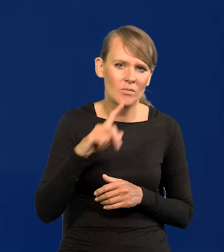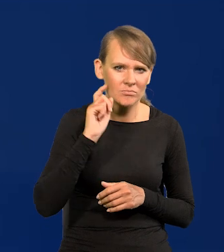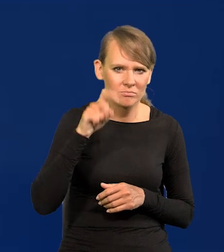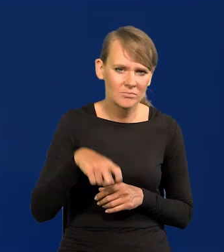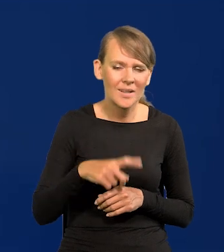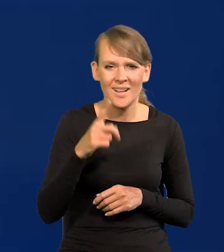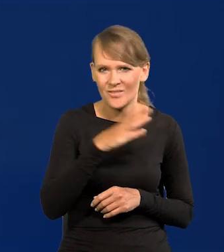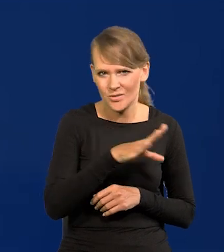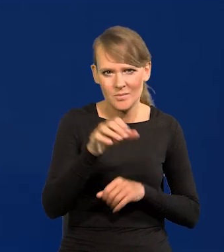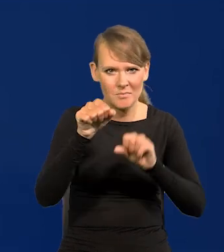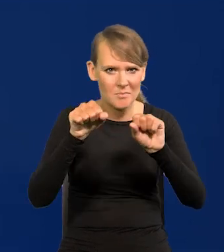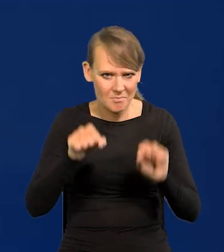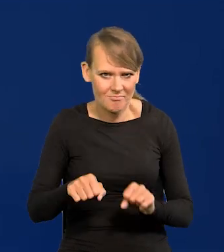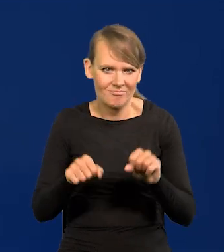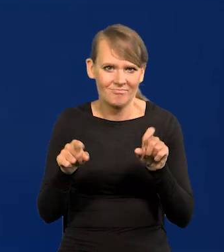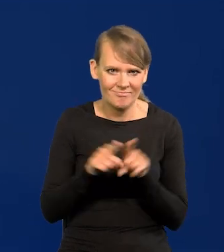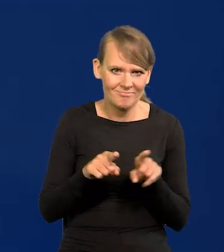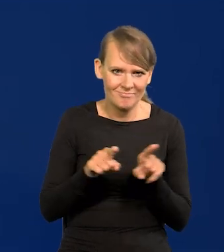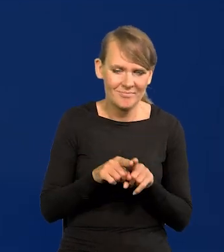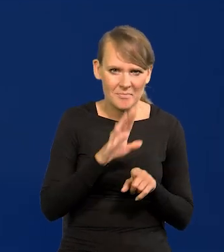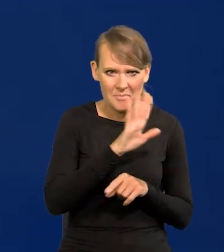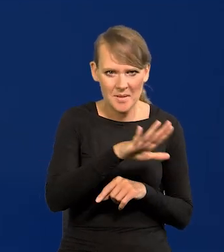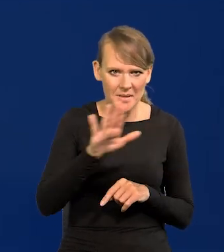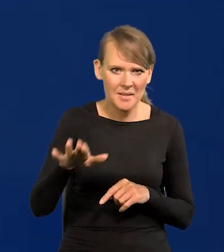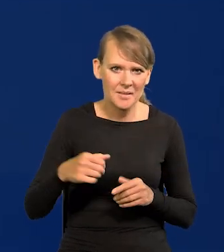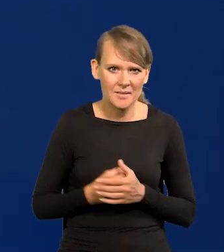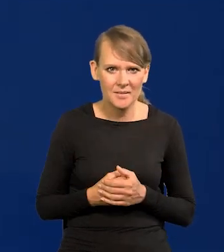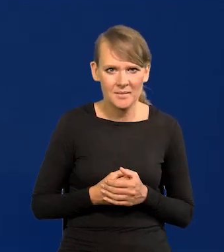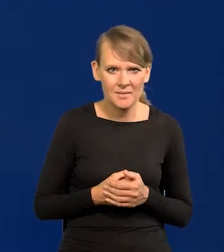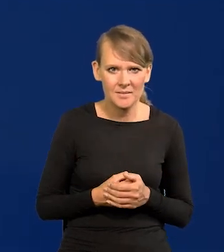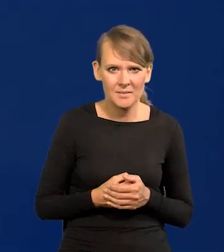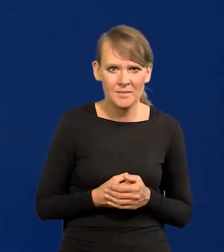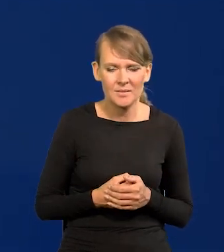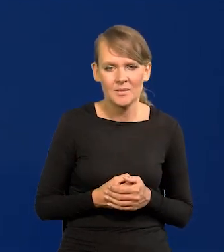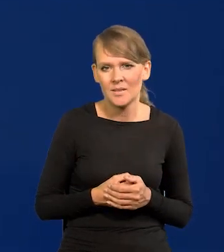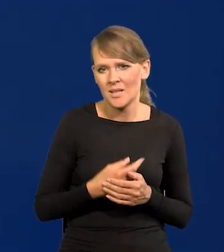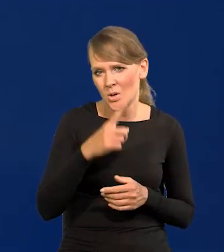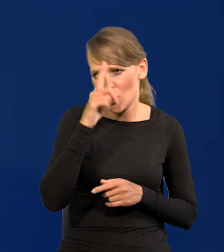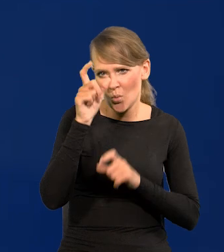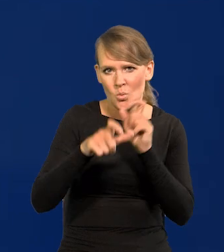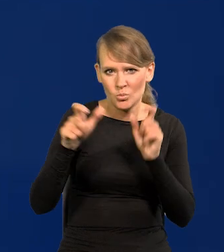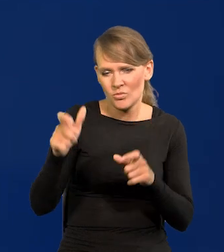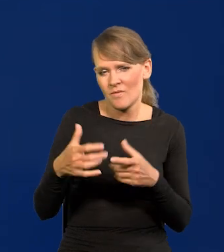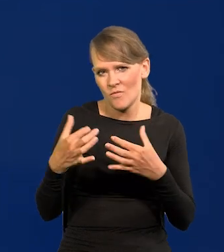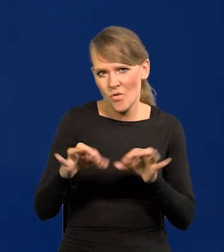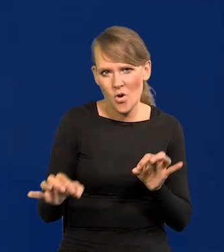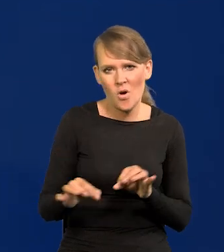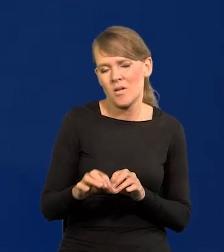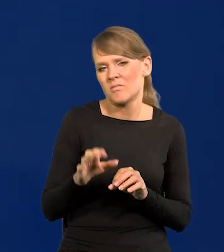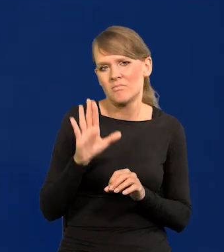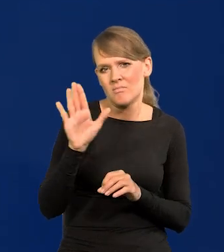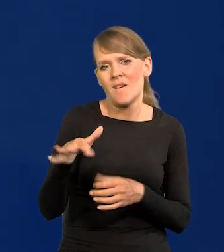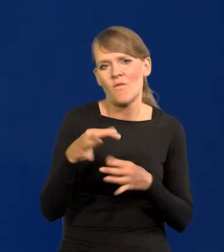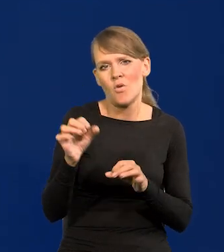Ale tak jest we wszystkich bankach. Centralnych. To są wolne osoby z wolnym prawem do wypowiedzi,